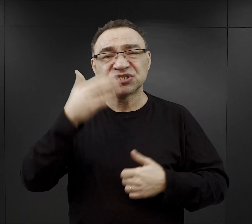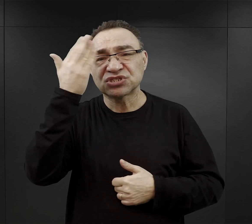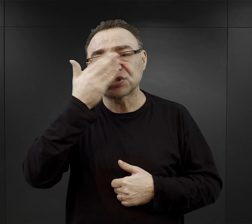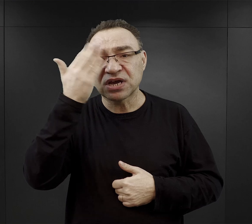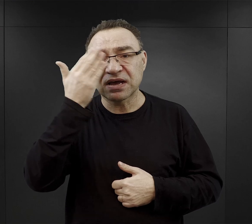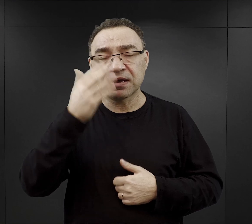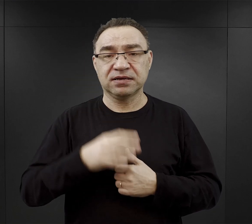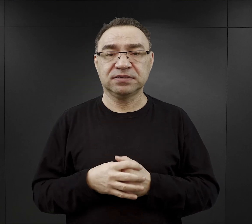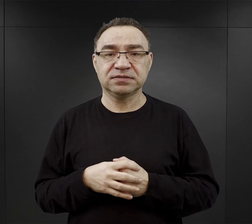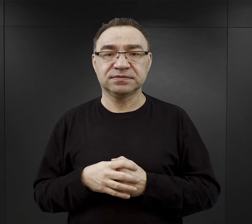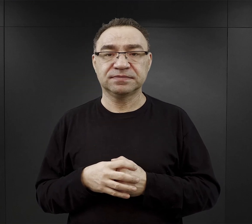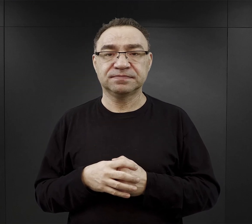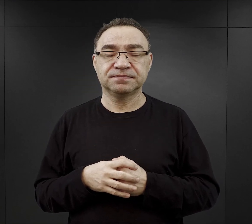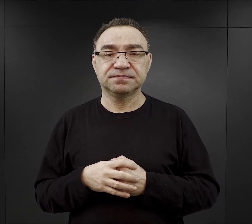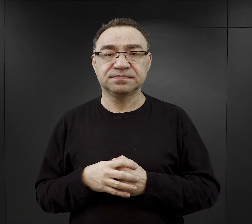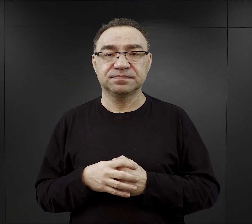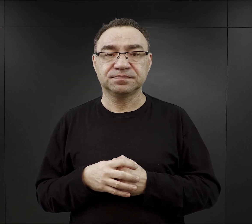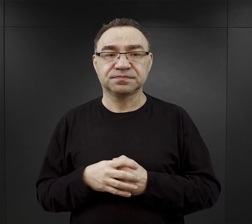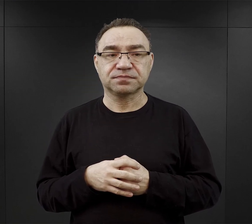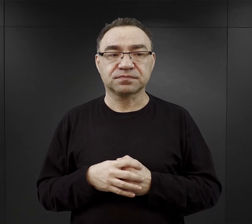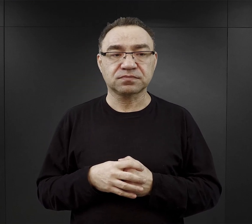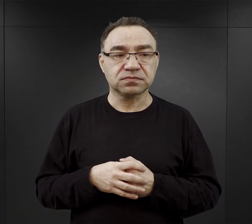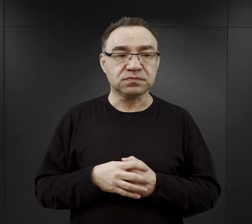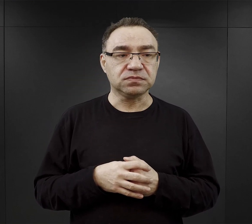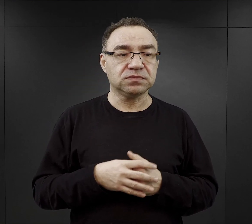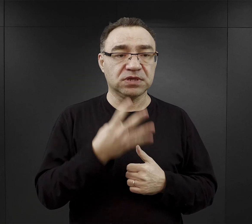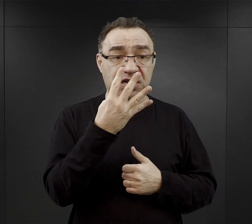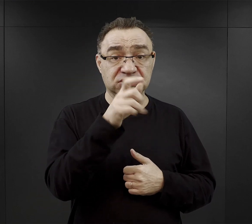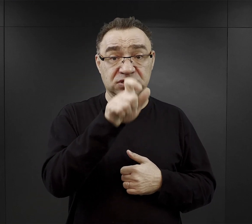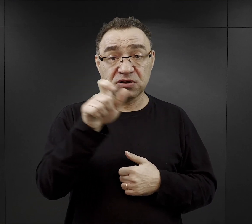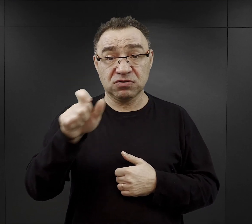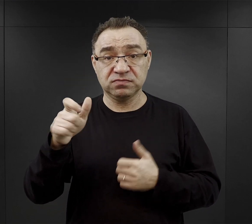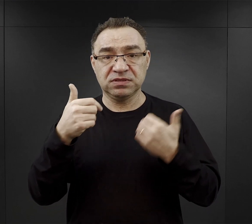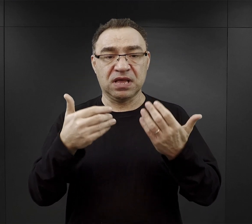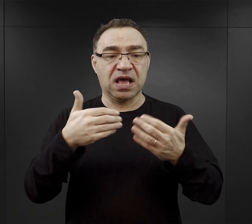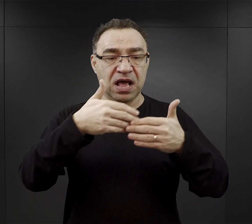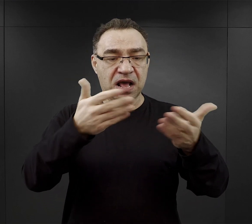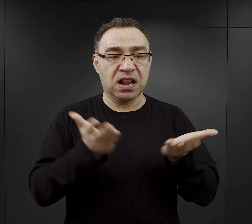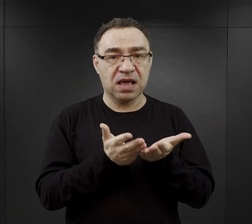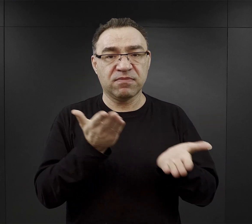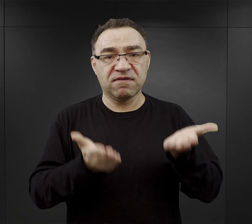Teoretycznie na czterech więźniów przydzielano chleb ważący około kilograma,